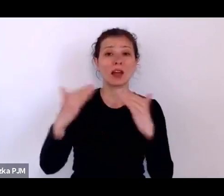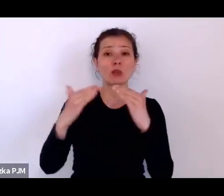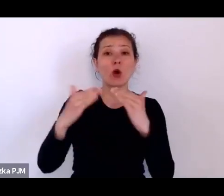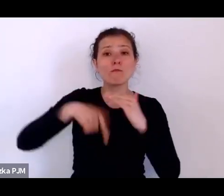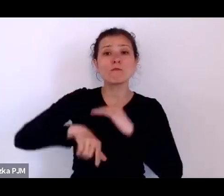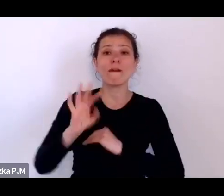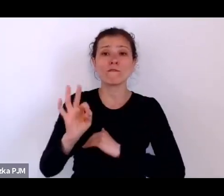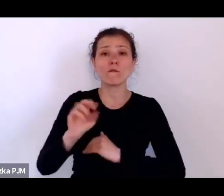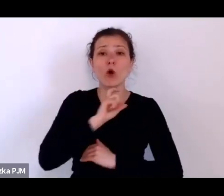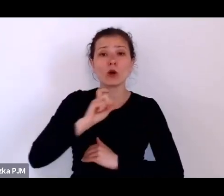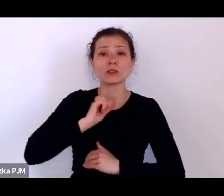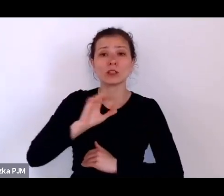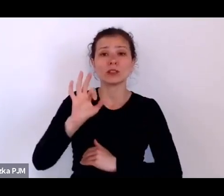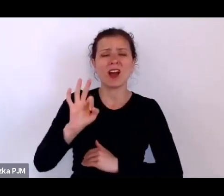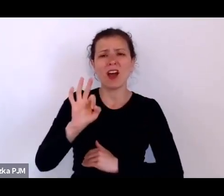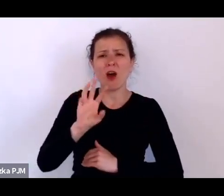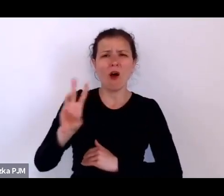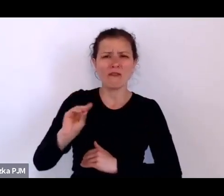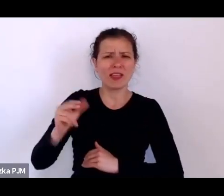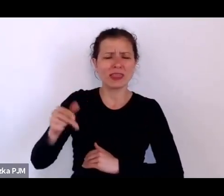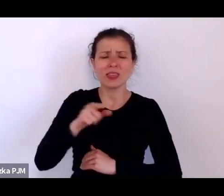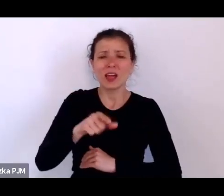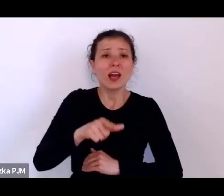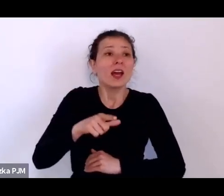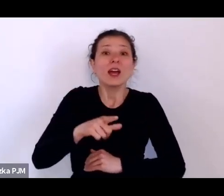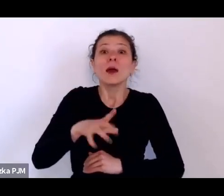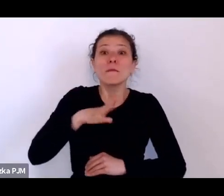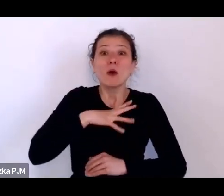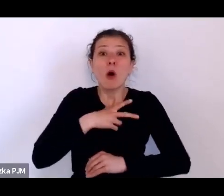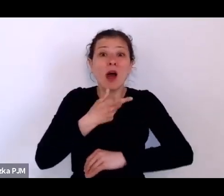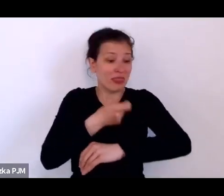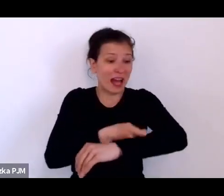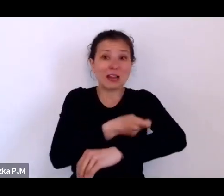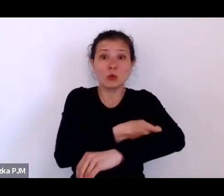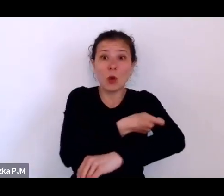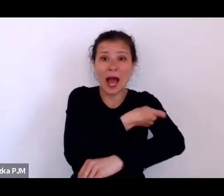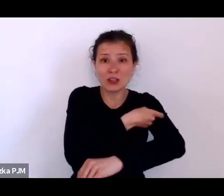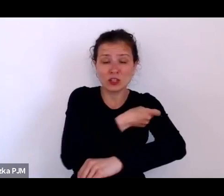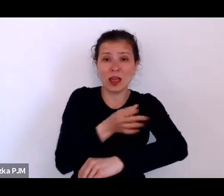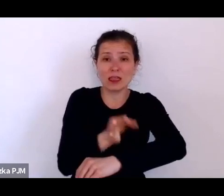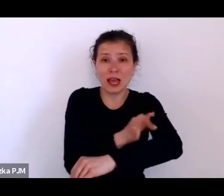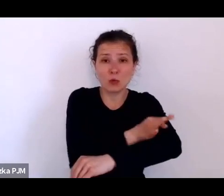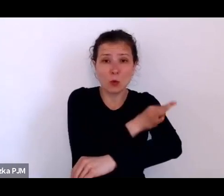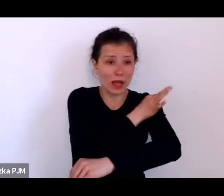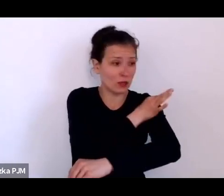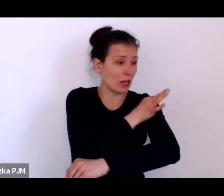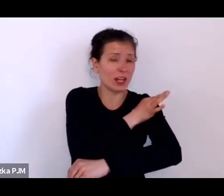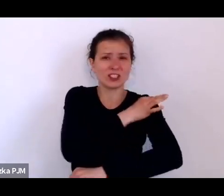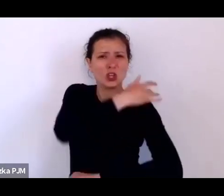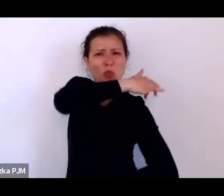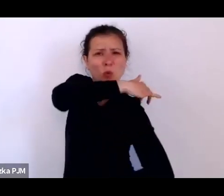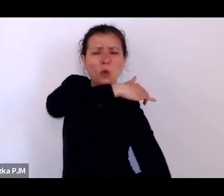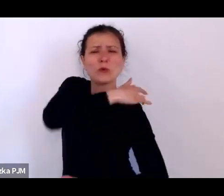Co prawda w takim dyskretnym miejscu, gdzieś tam pod łopatką, ale jednak takie oznaczanie się odbywało.